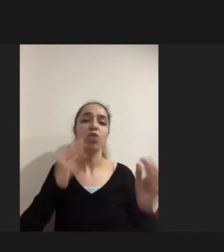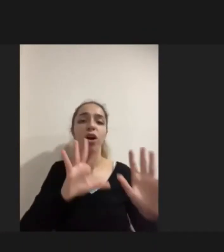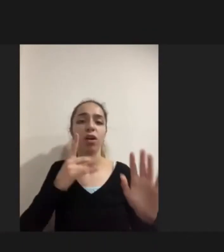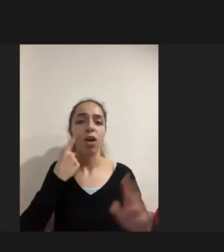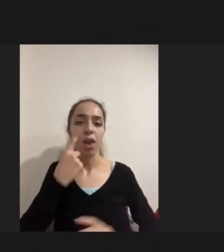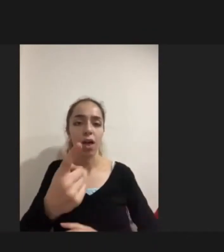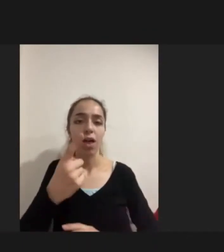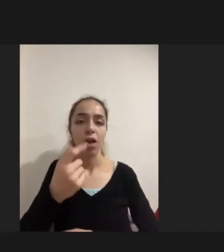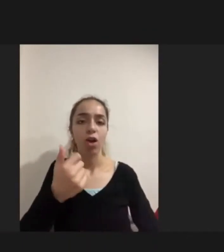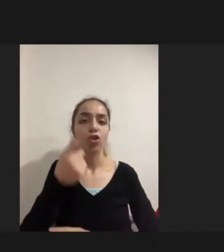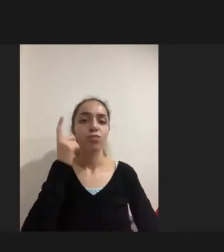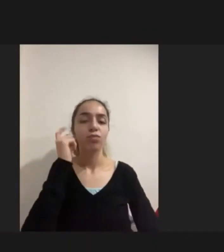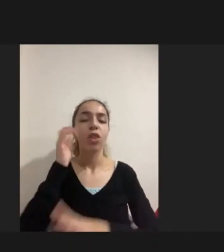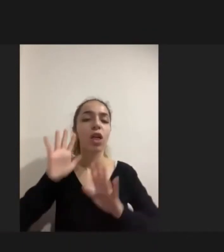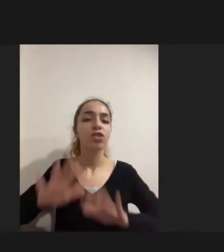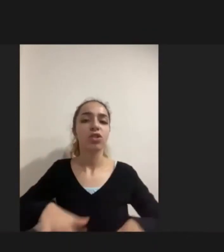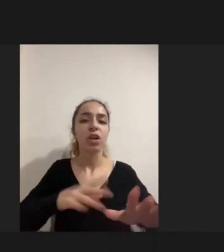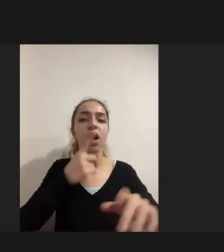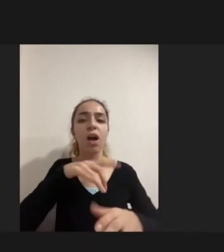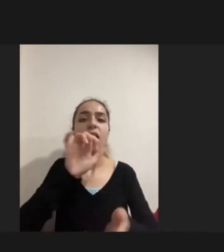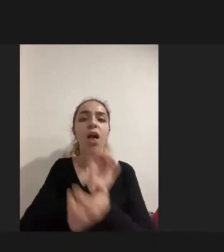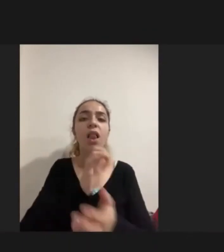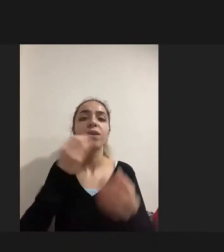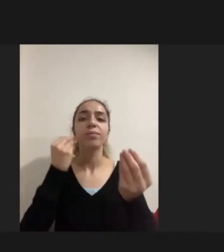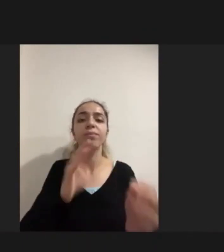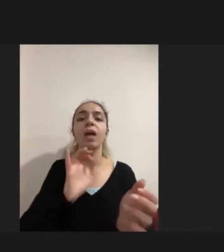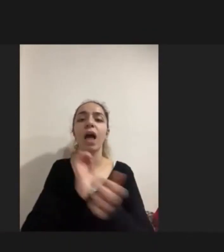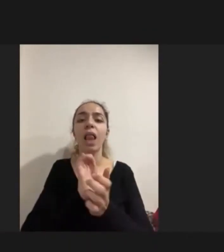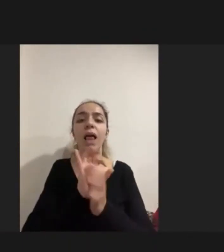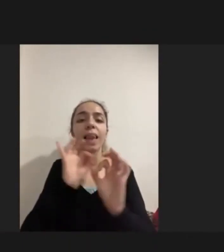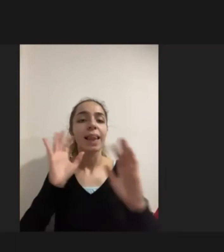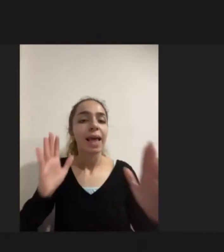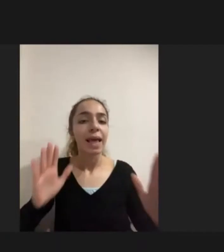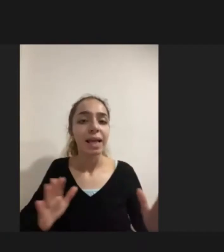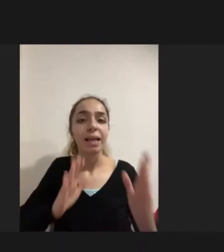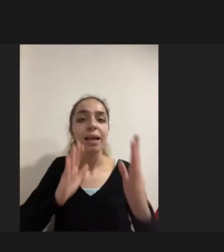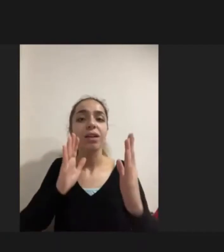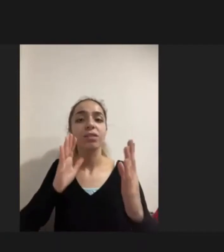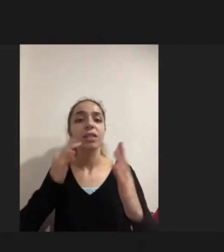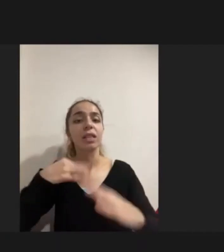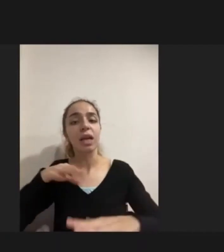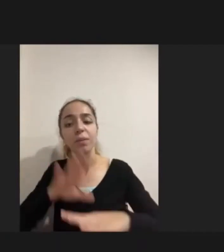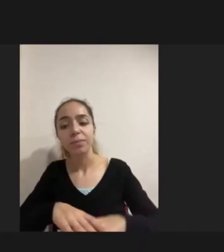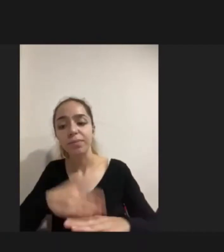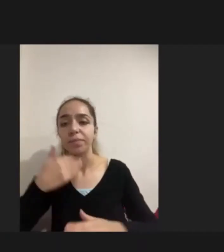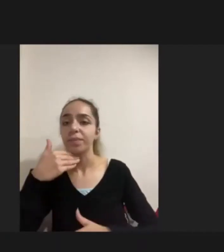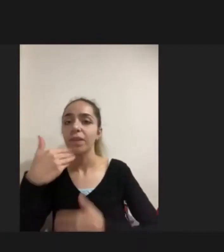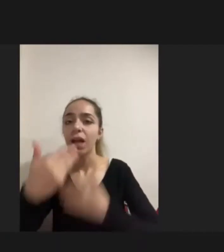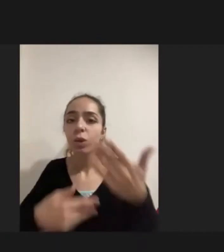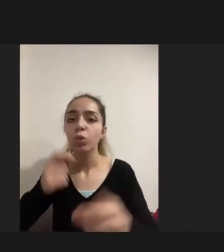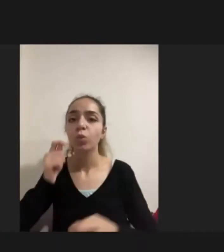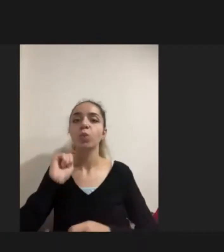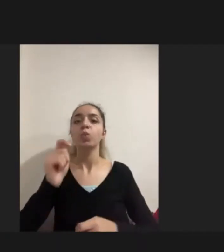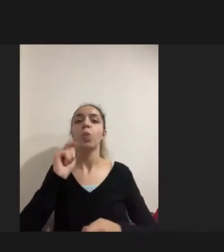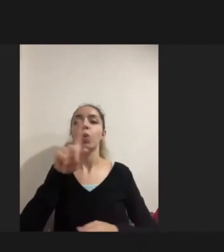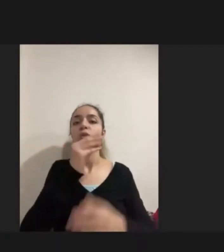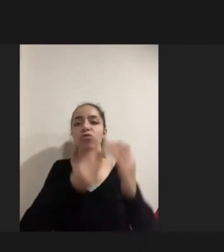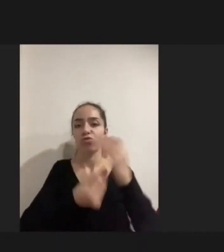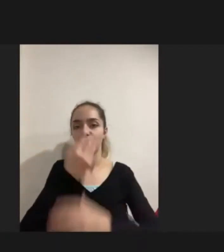Ne ile karşılaşacağını ve neyi ifade edebileceğini Sıkıntısını yaşadıkların da bu meydana çıkıyor Görüşmeci